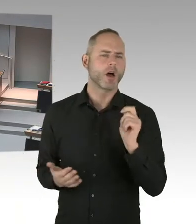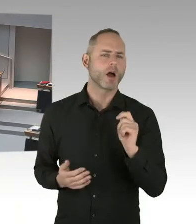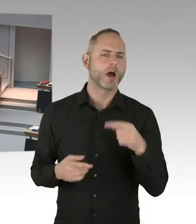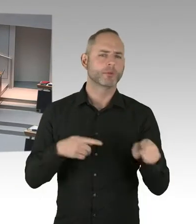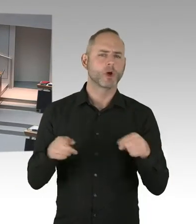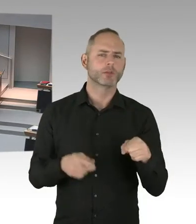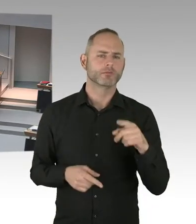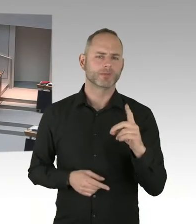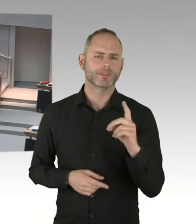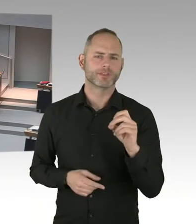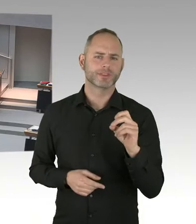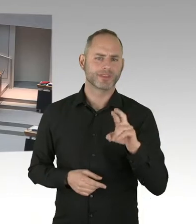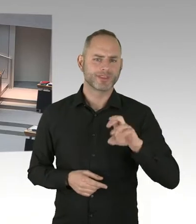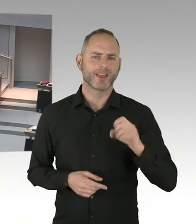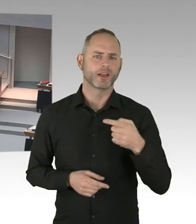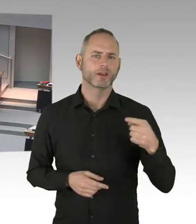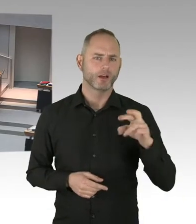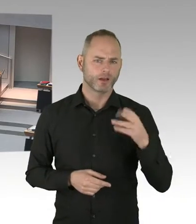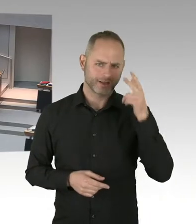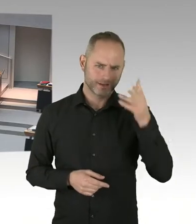ihre Erstregistrierung schlechter organisiert,